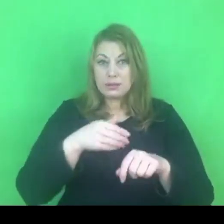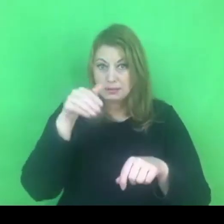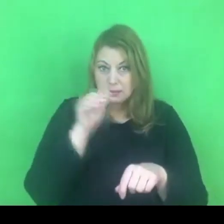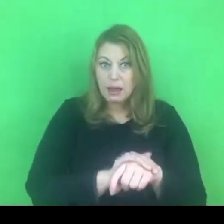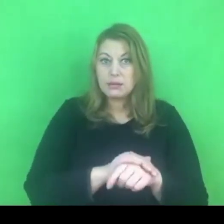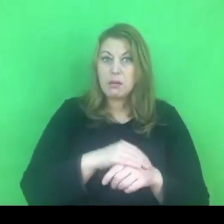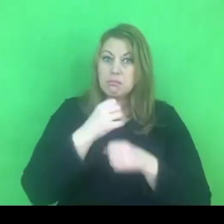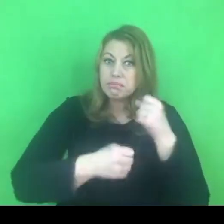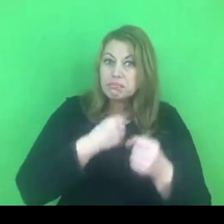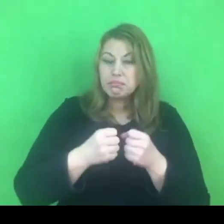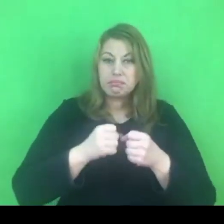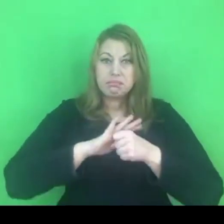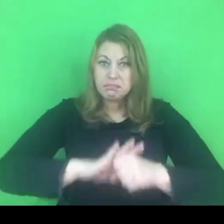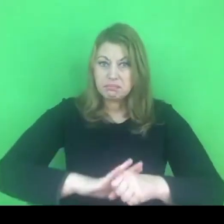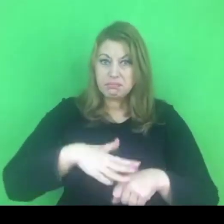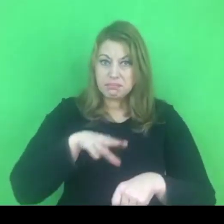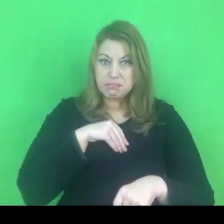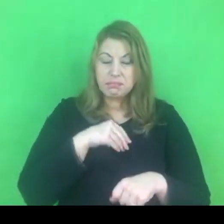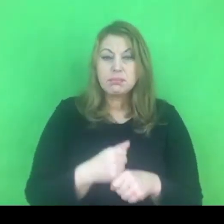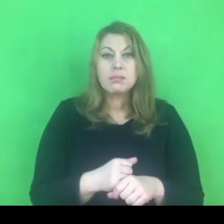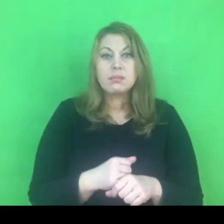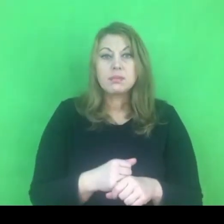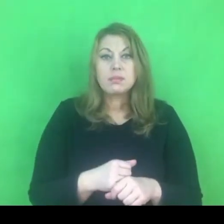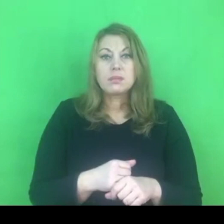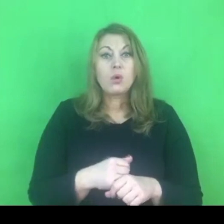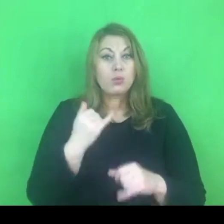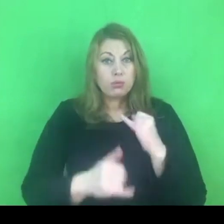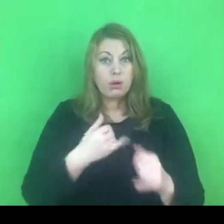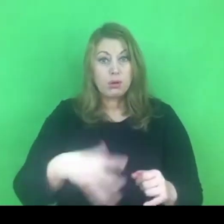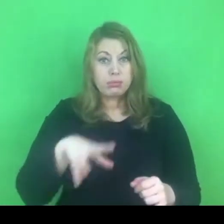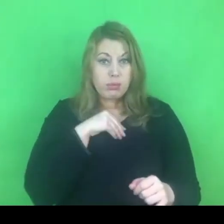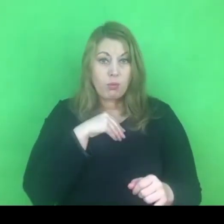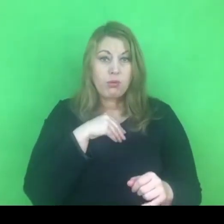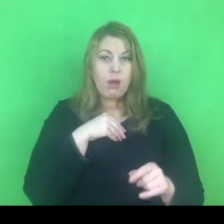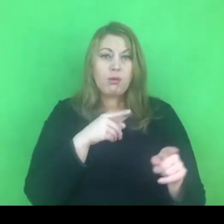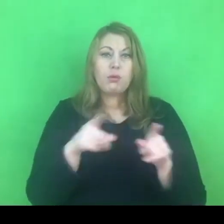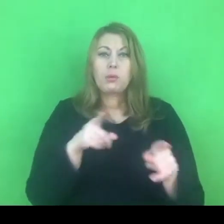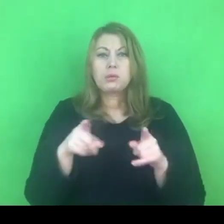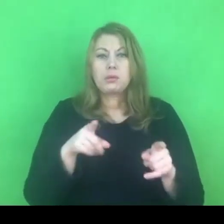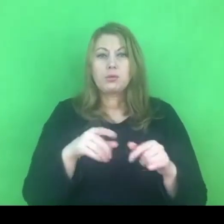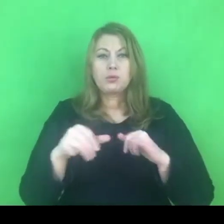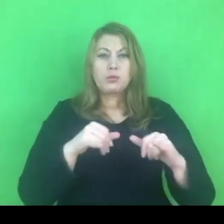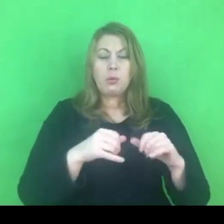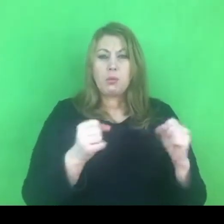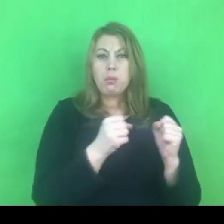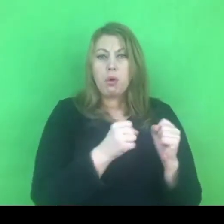Bo jeśli tak, to rzeczywiście zapisy konwencji będą zagrożeniem dla takiego rozumienia polskiej rodziny.